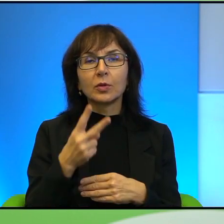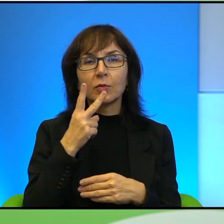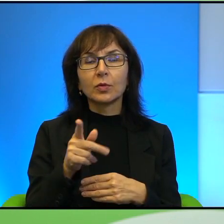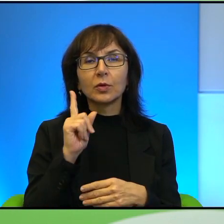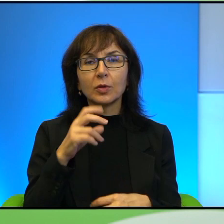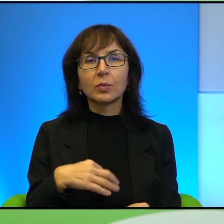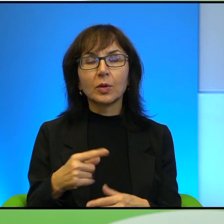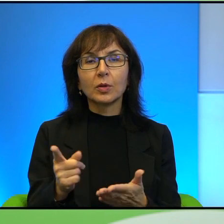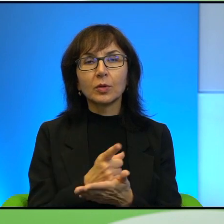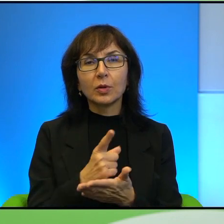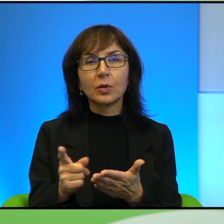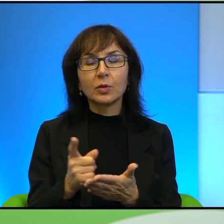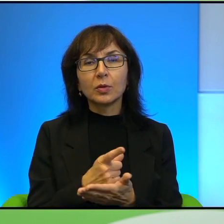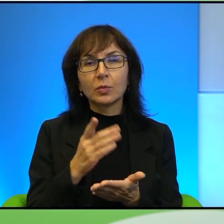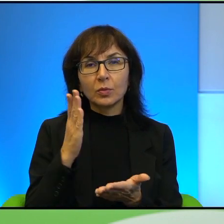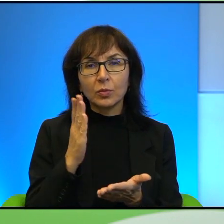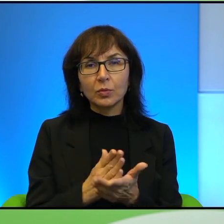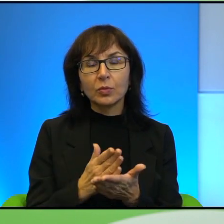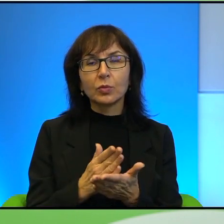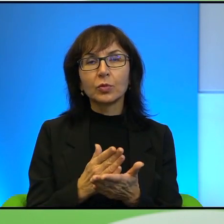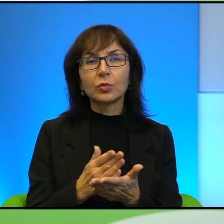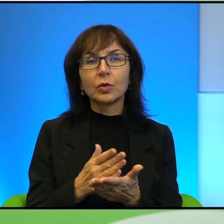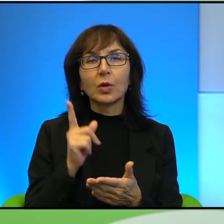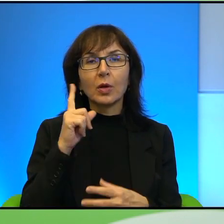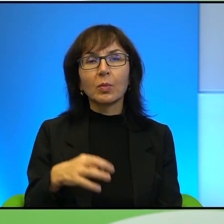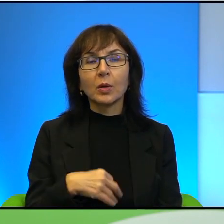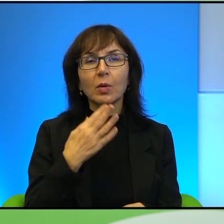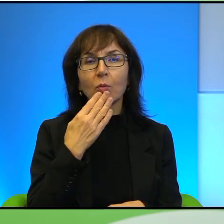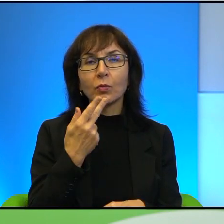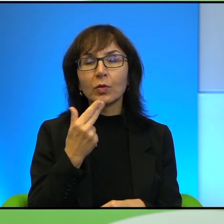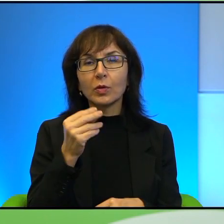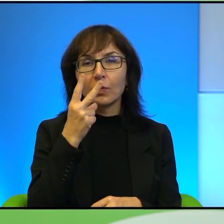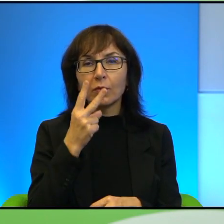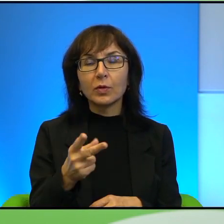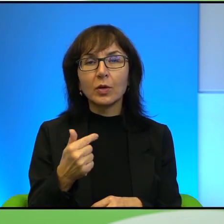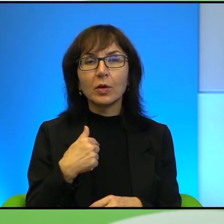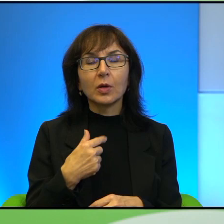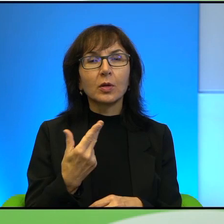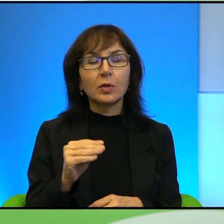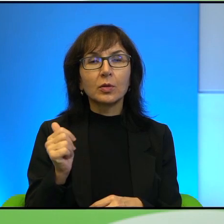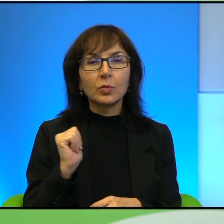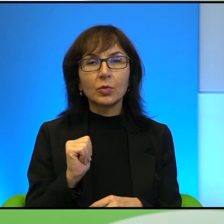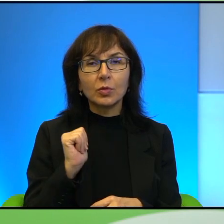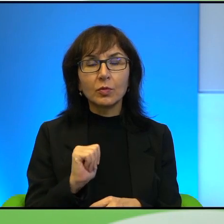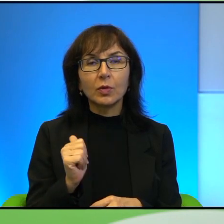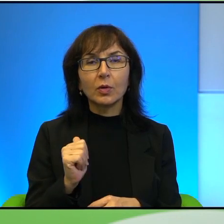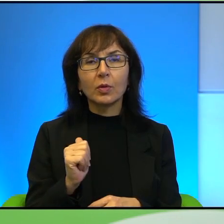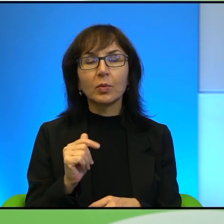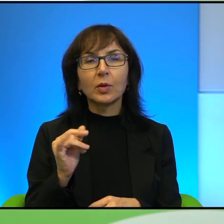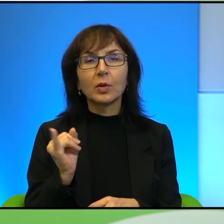Myśmy już mówili o tym i Pan powiedział, że Pan nie widzi i ja właściwie nie spodziewałam się tutaj jakiegoś takiego pełnego